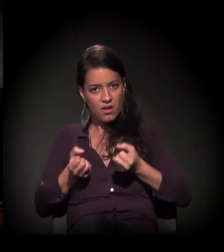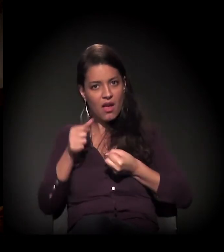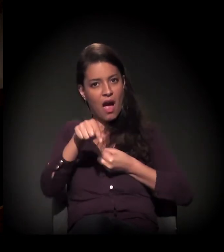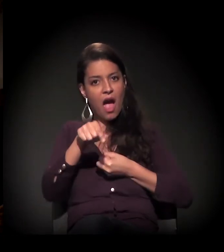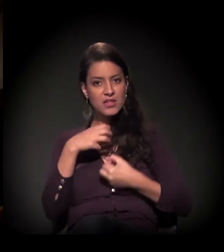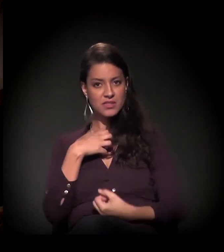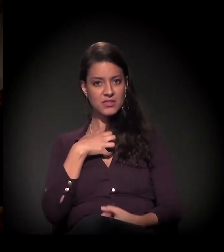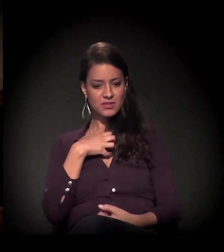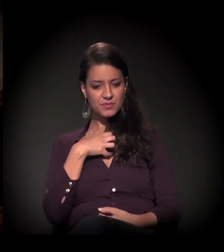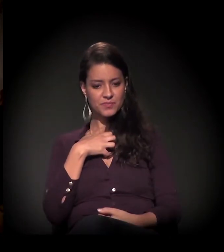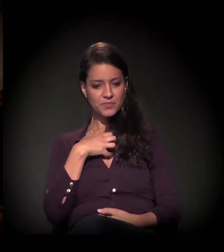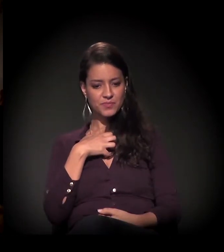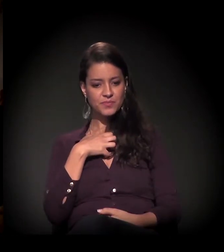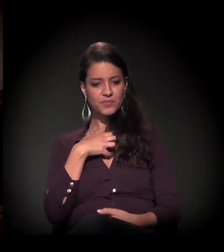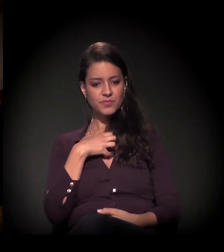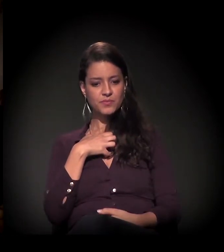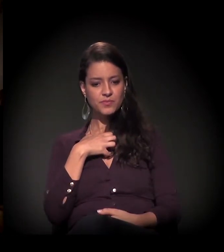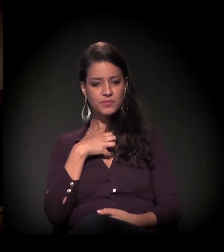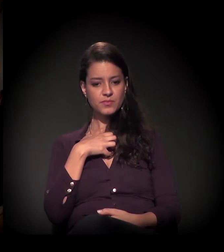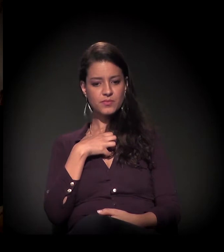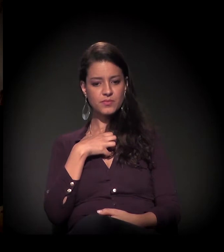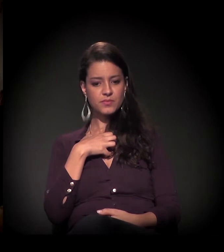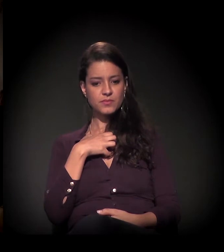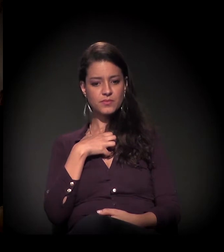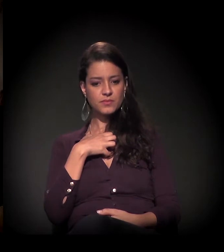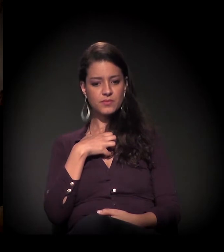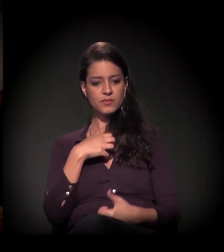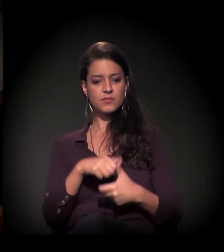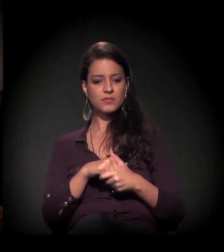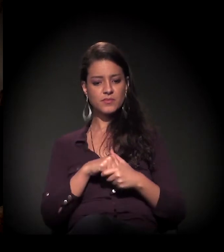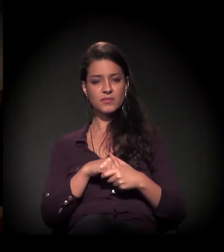Então o castelinho hoje, essa nossa luta...